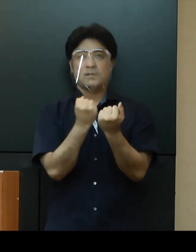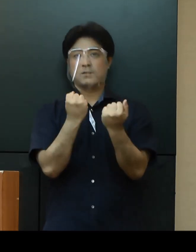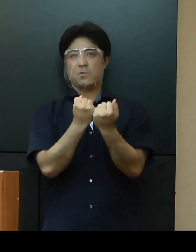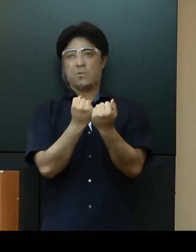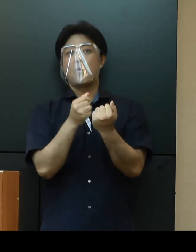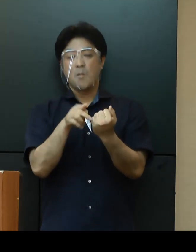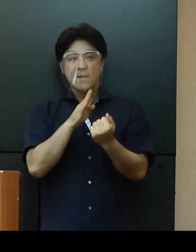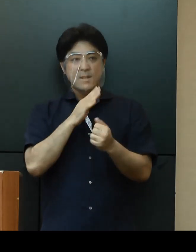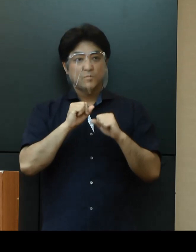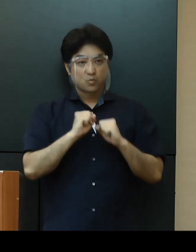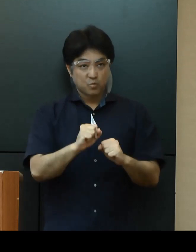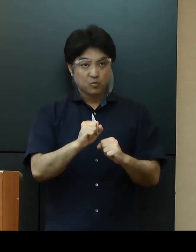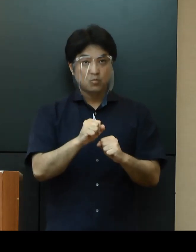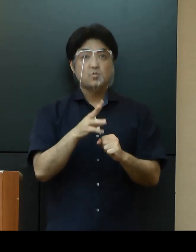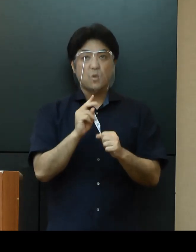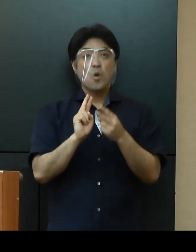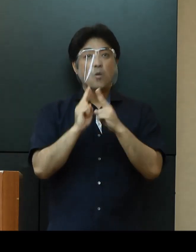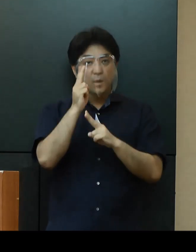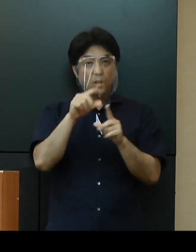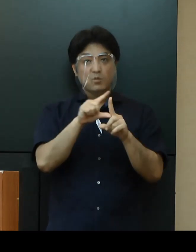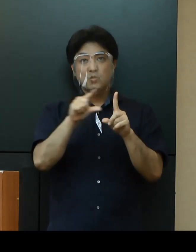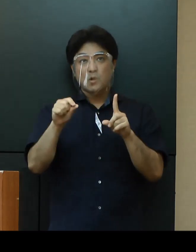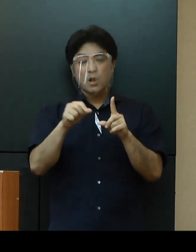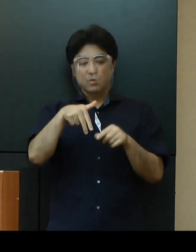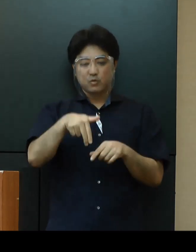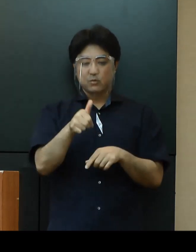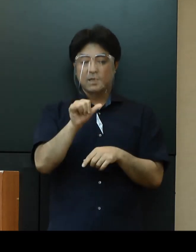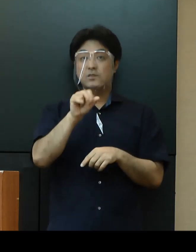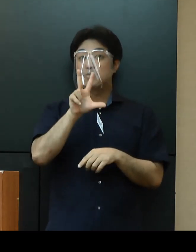「沖縄Tour Style With コロナ」への協力を求めてまいります